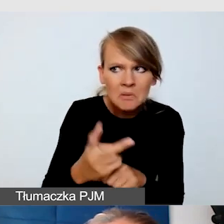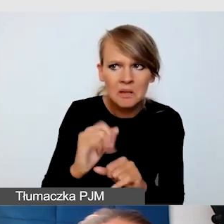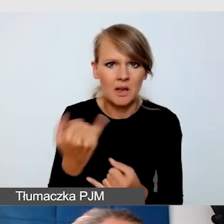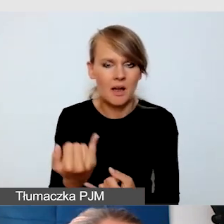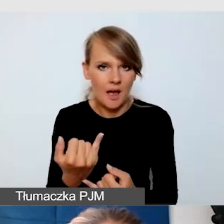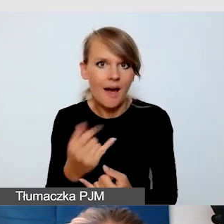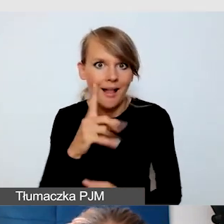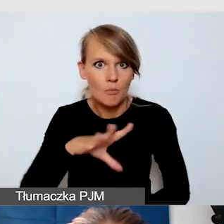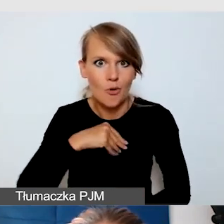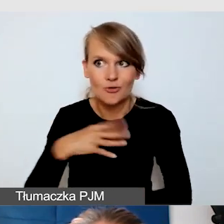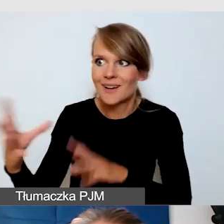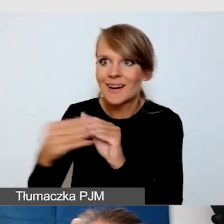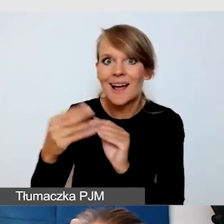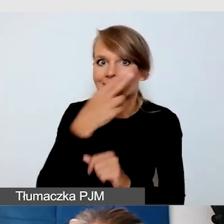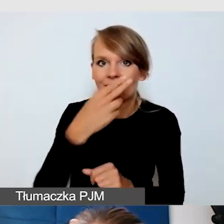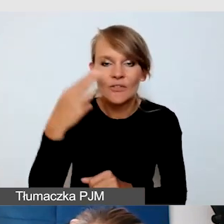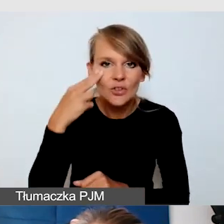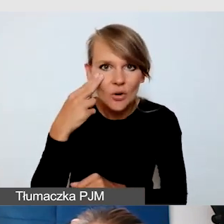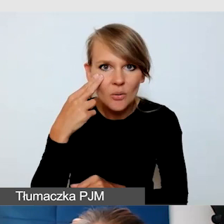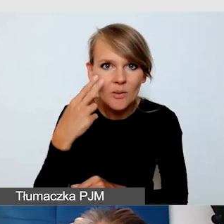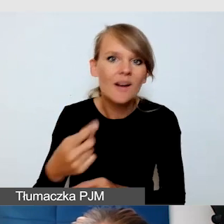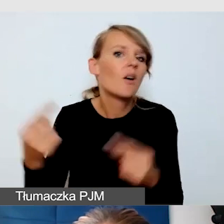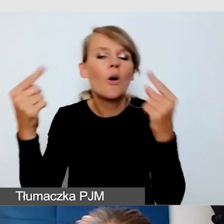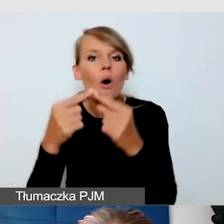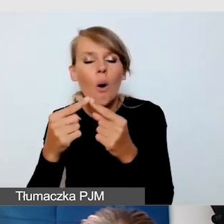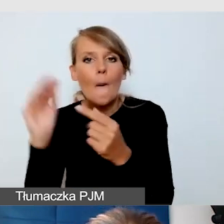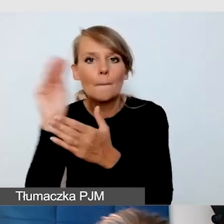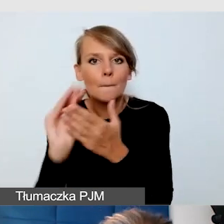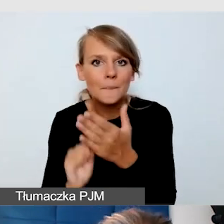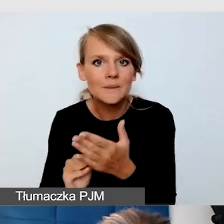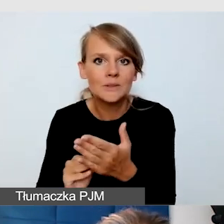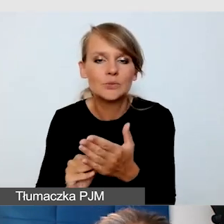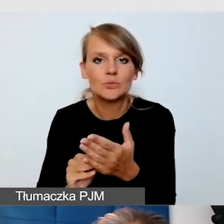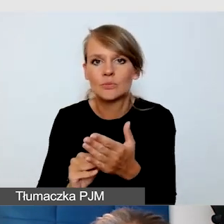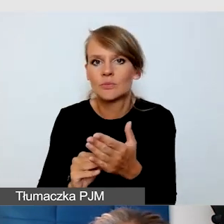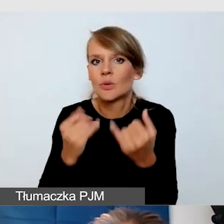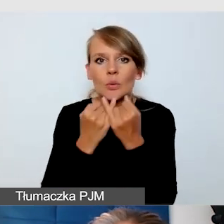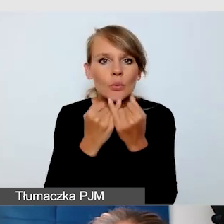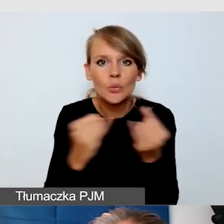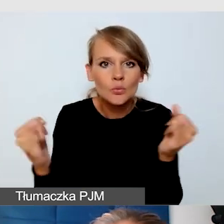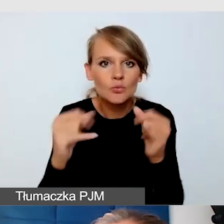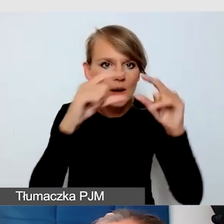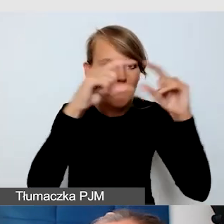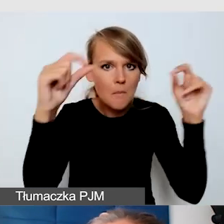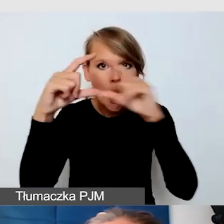opisując różne pola i dając też instrukcję,